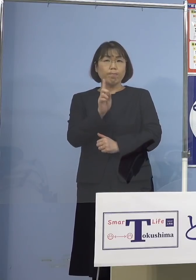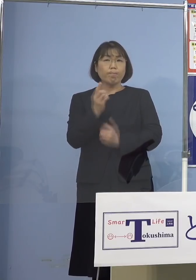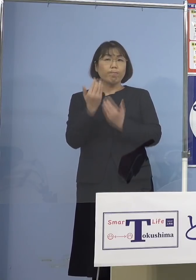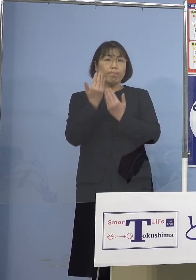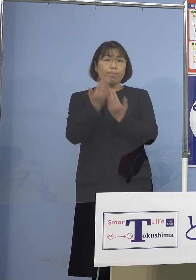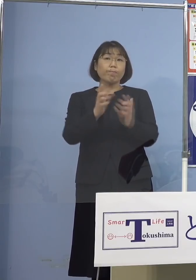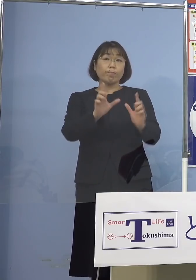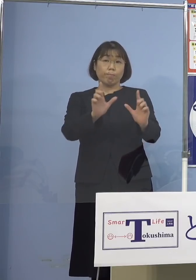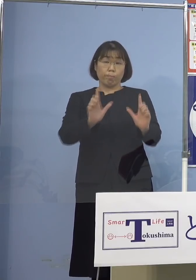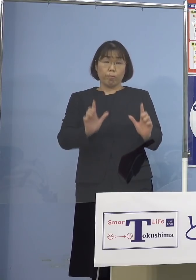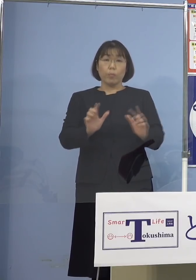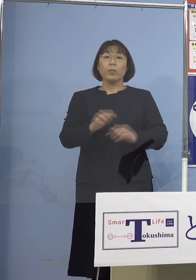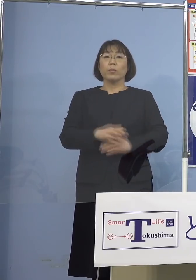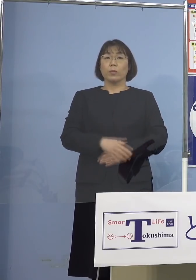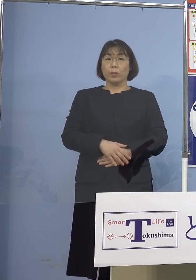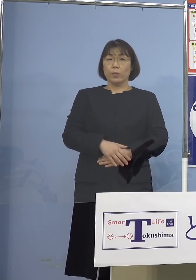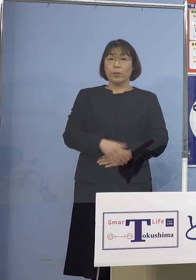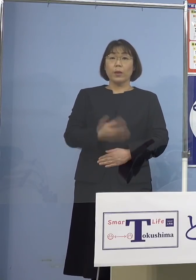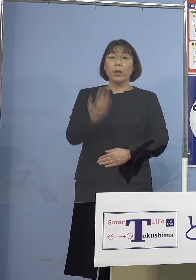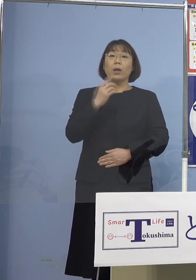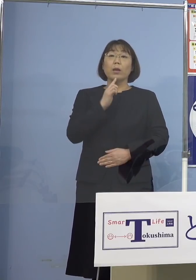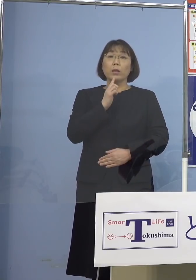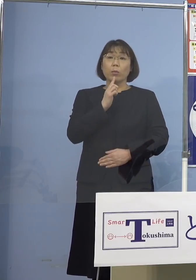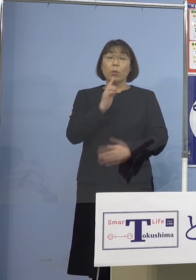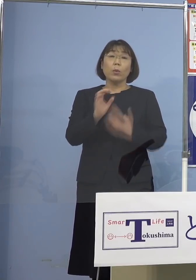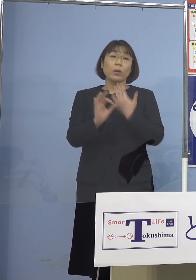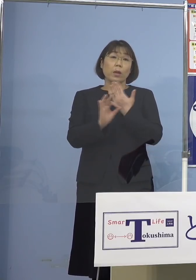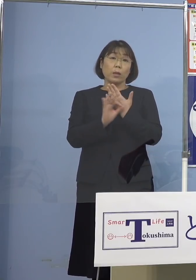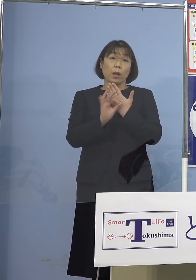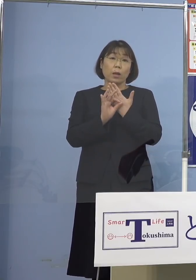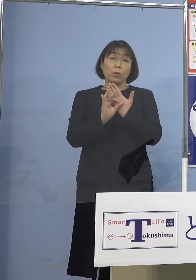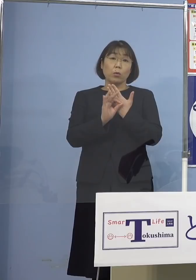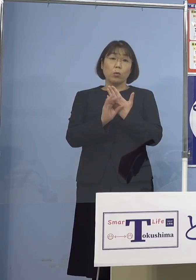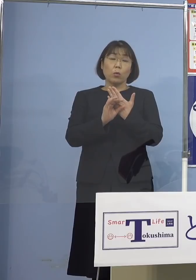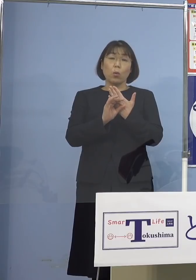先ほど申し上げたように 例えば未就学児が27（人）